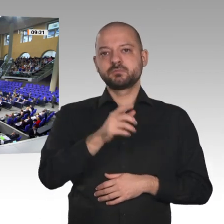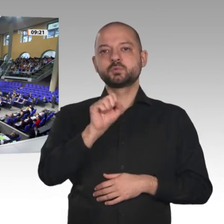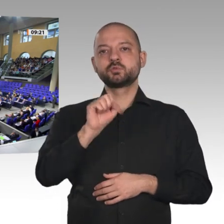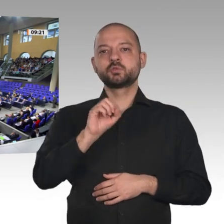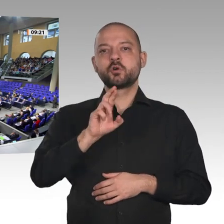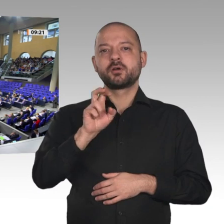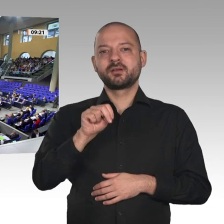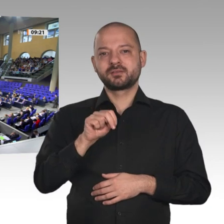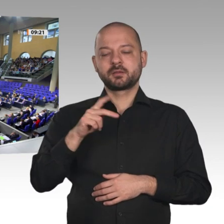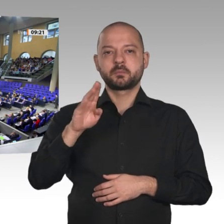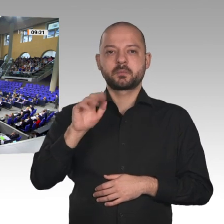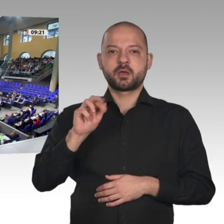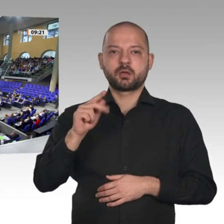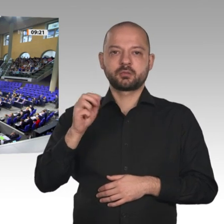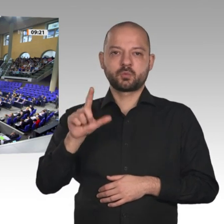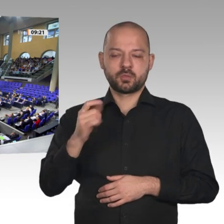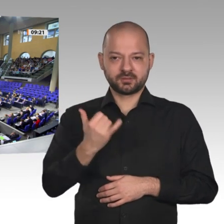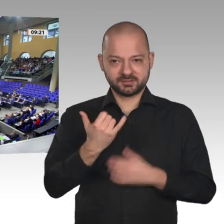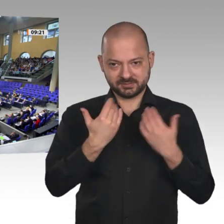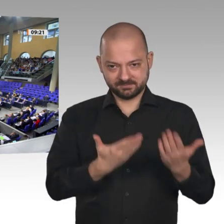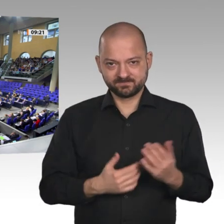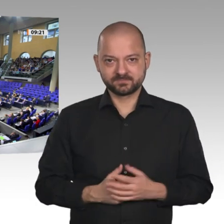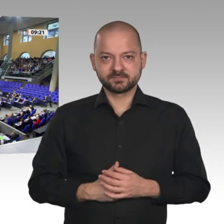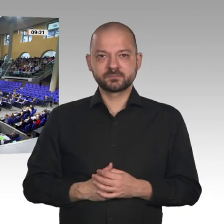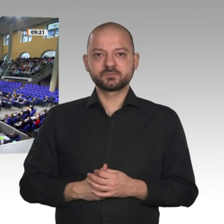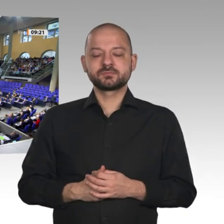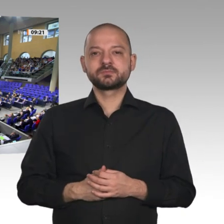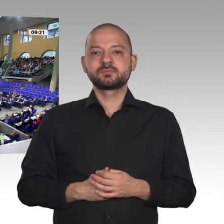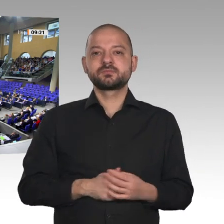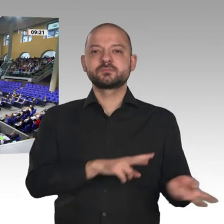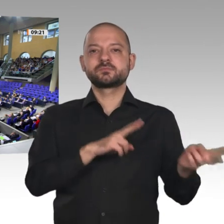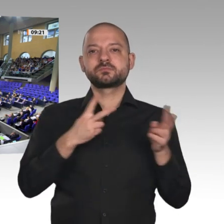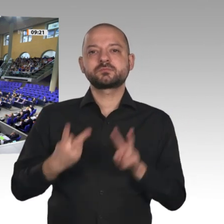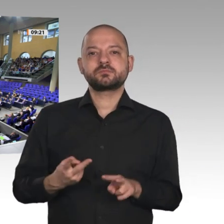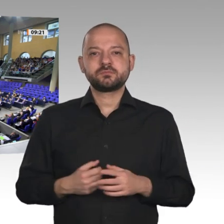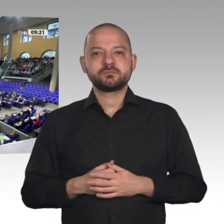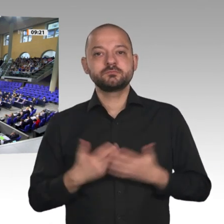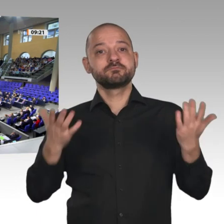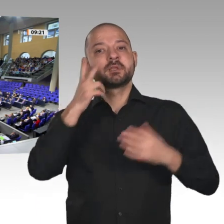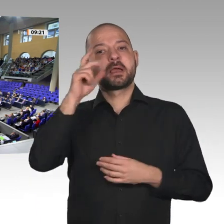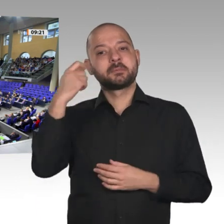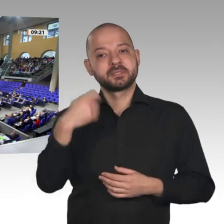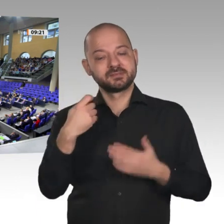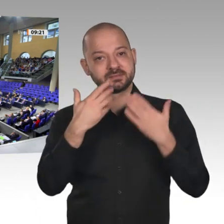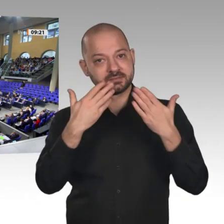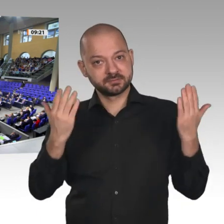Herr Präsident! Sehr geehrter Liebe Kolleginnen und Kollegen! Die Wirtschaftsaussichten sind besser als gedacht. Die Arbeitslosenquote bleibt voraussichtlich